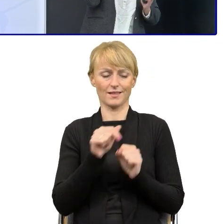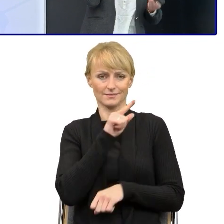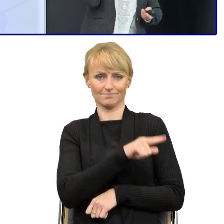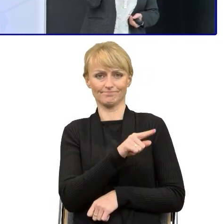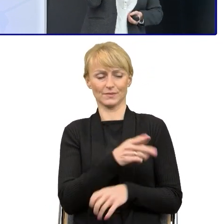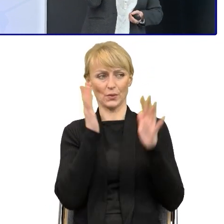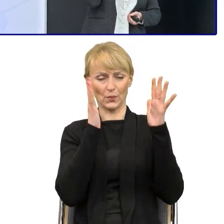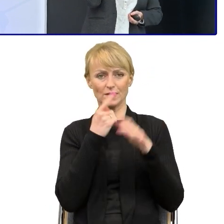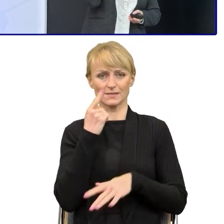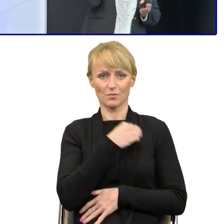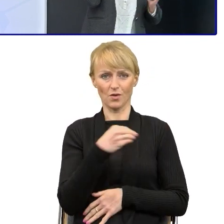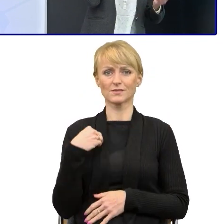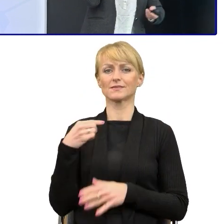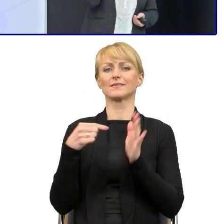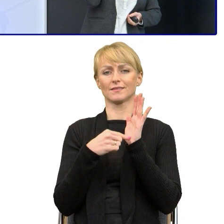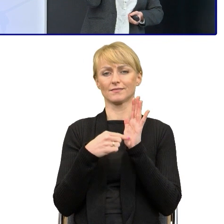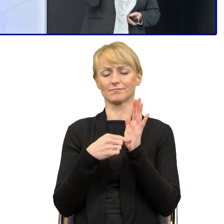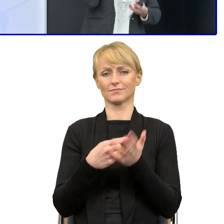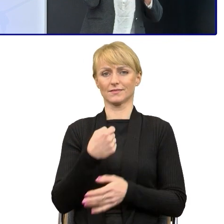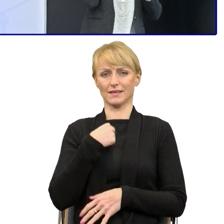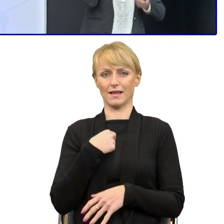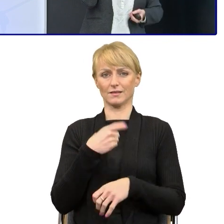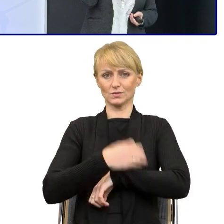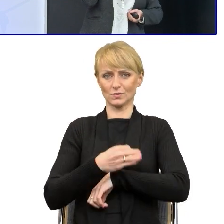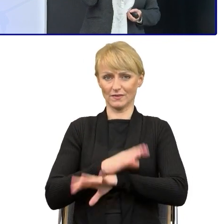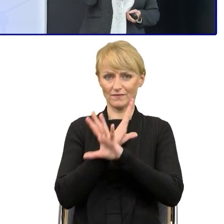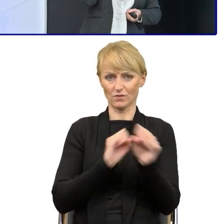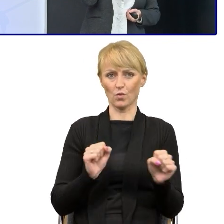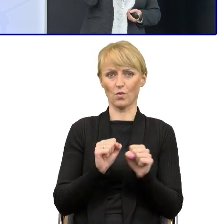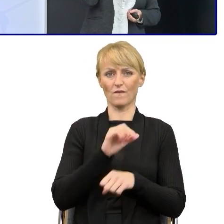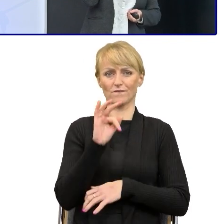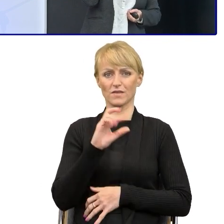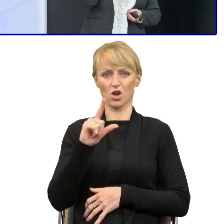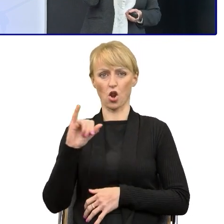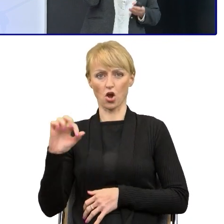Kilka lat pracowałam w szkole, podyplomowo zrobiłam na Uniwersytecie Warszawskim redakcję i korekte językową,